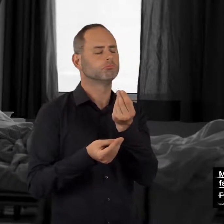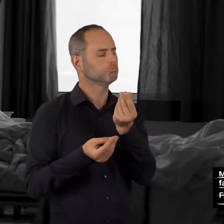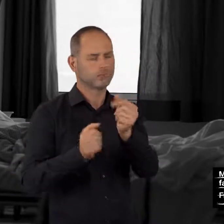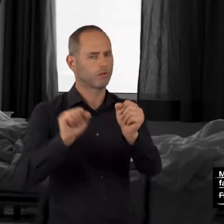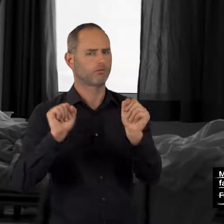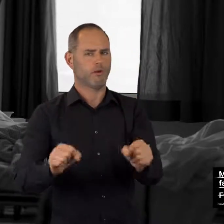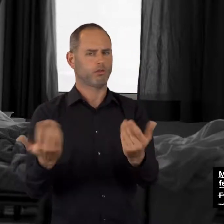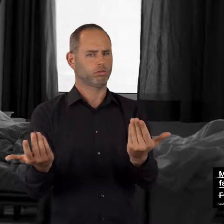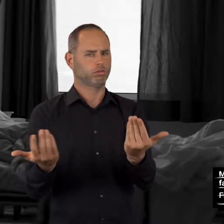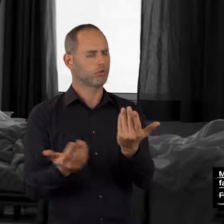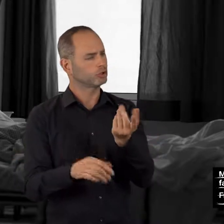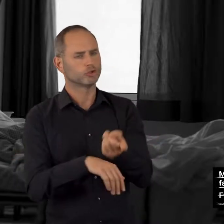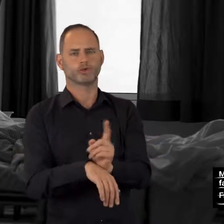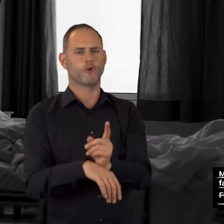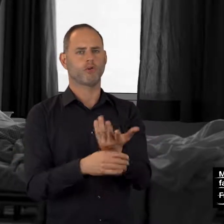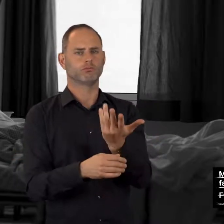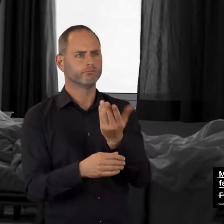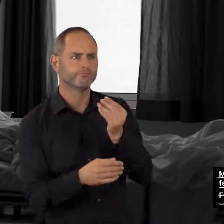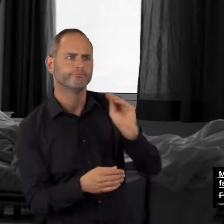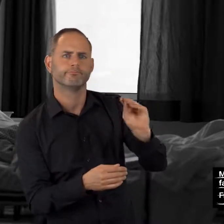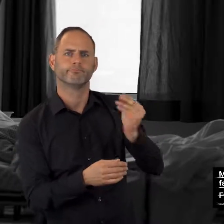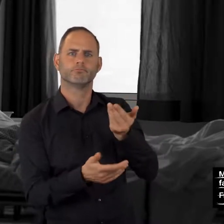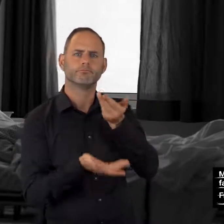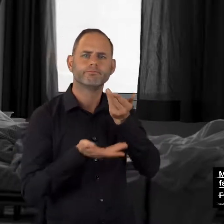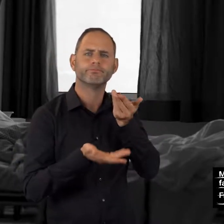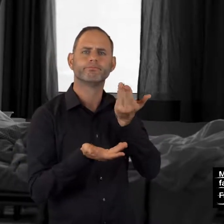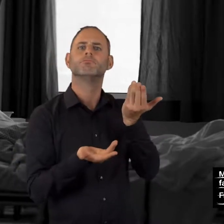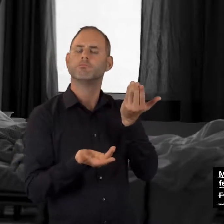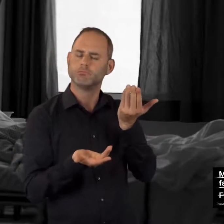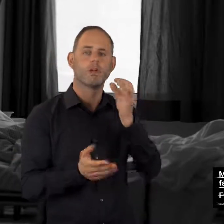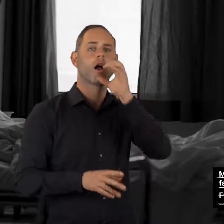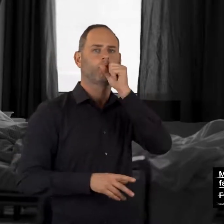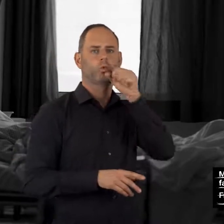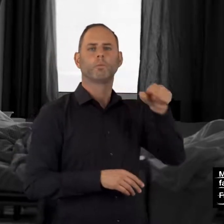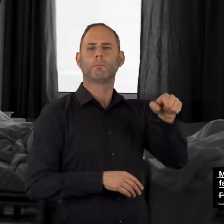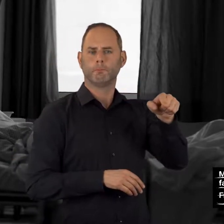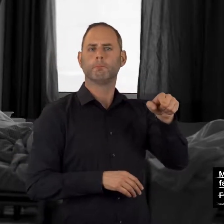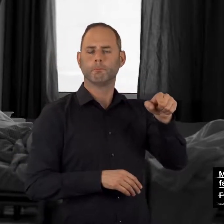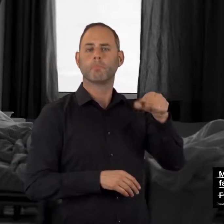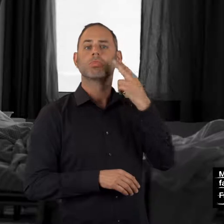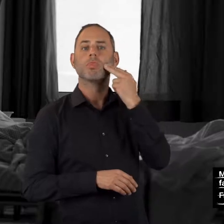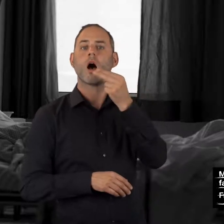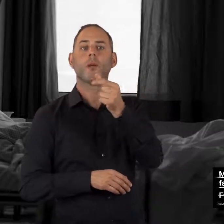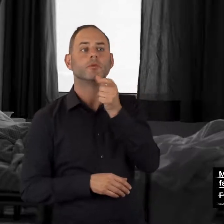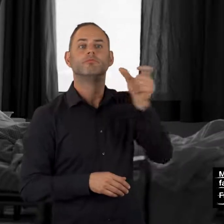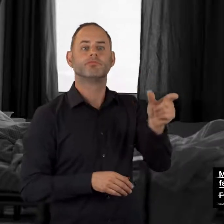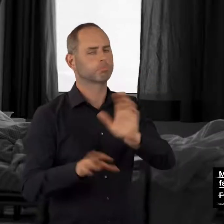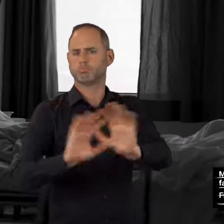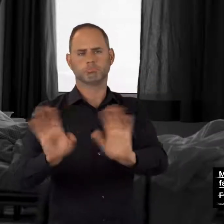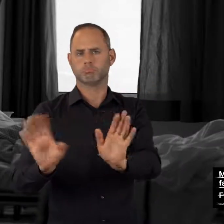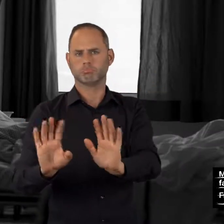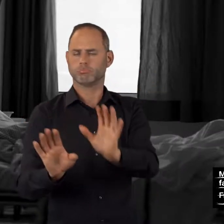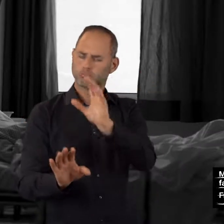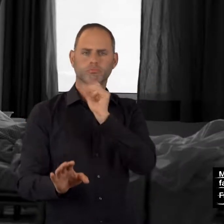Sie können sich unverbindlich und auf Wunsch anonym beraten lassen,